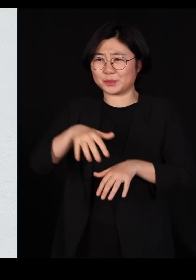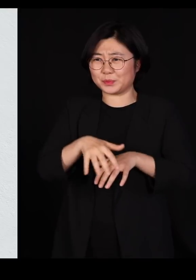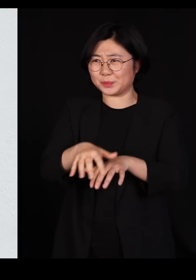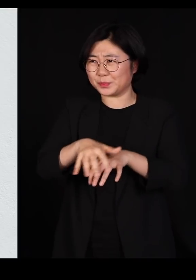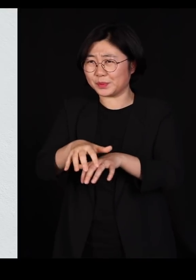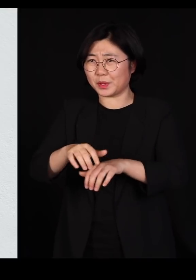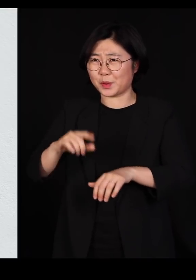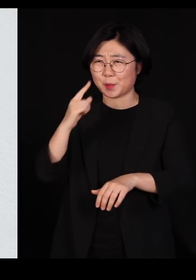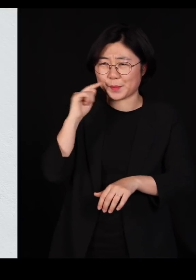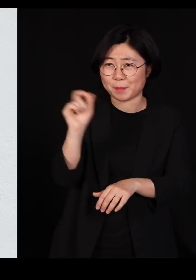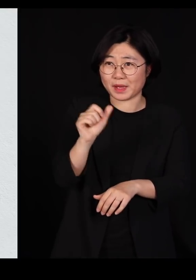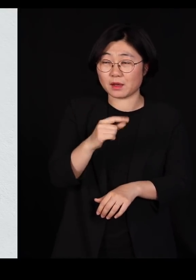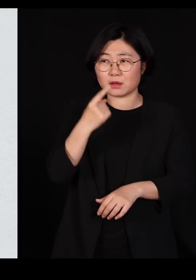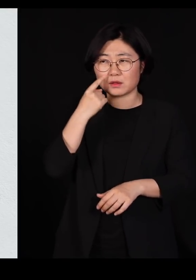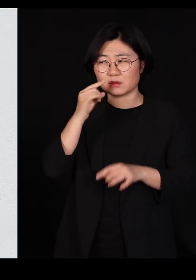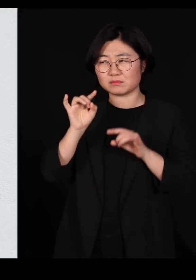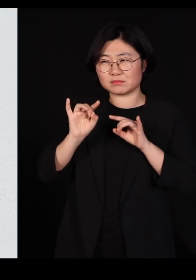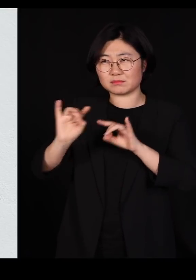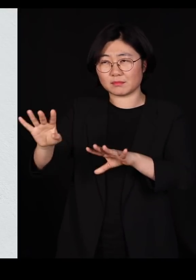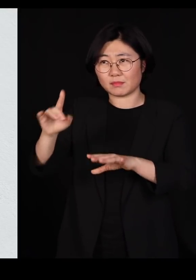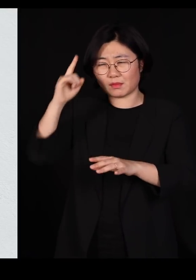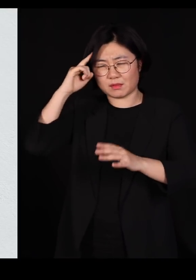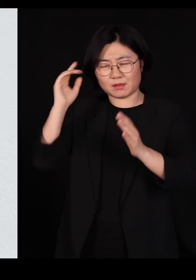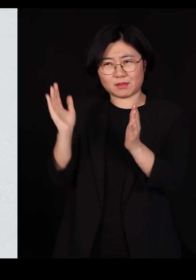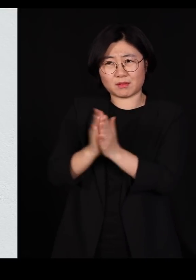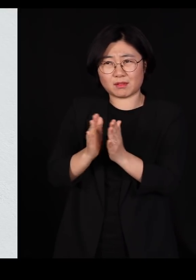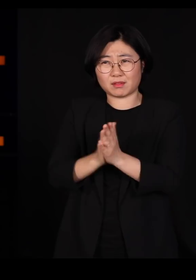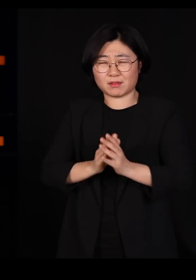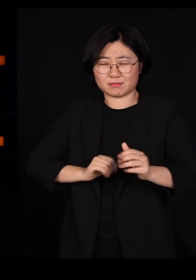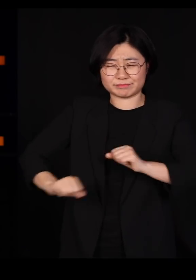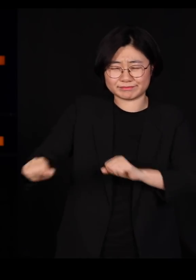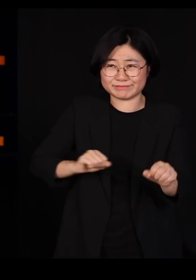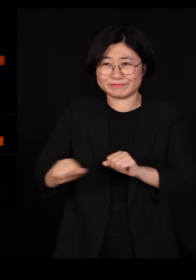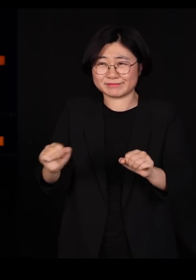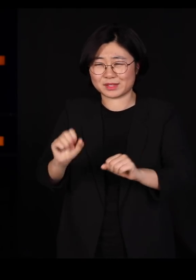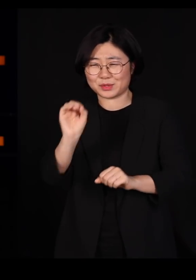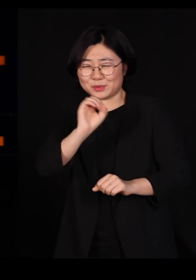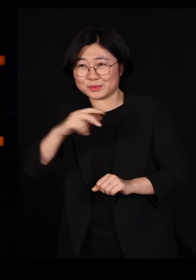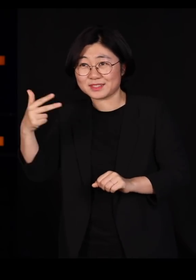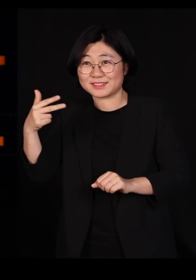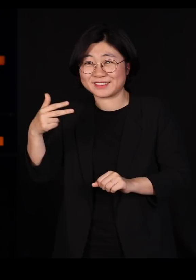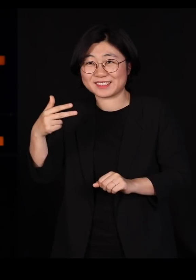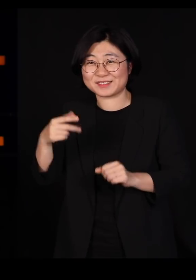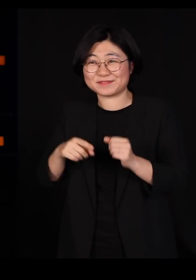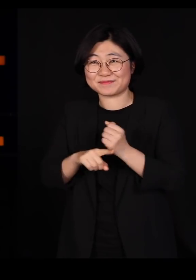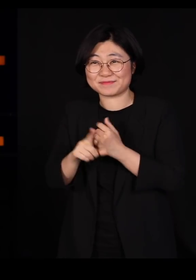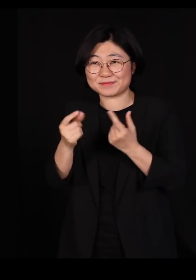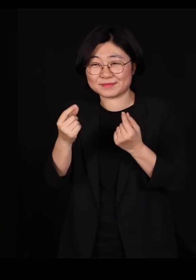그냥 눈빛만 조금 바꿔줘도 그냥 알아서 착착착착 하니까